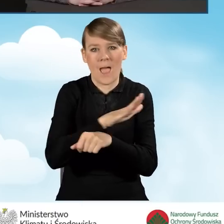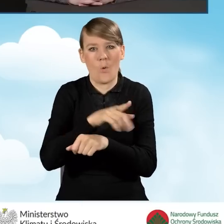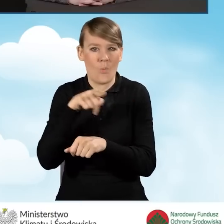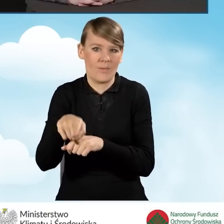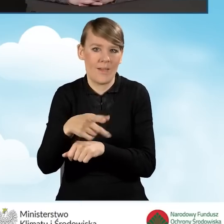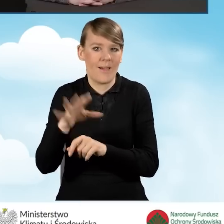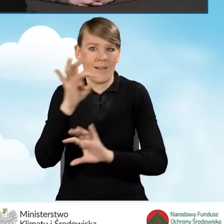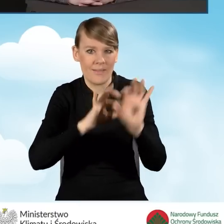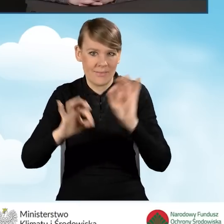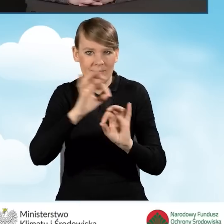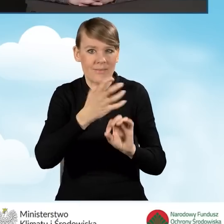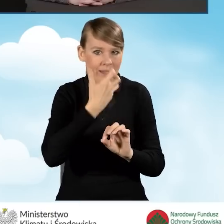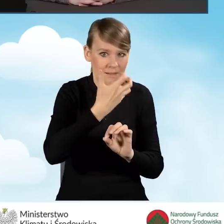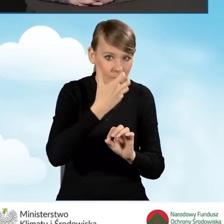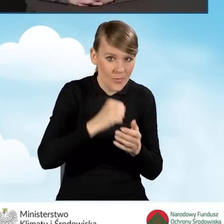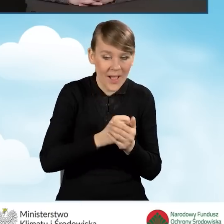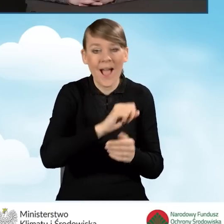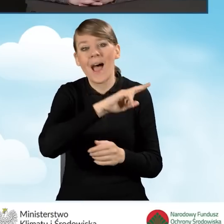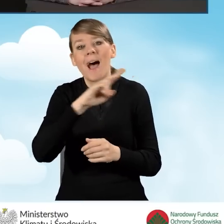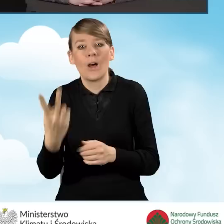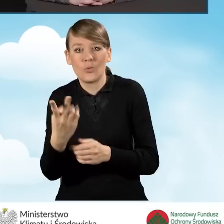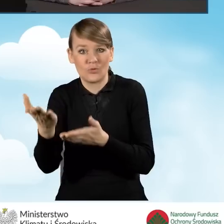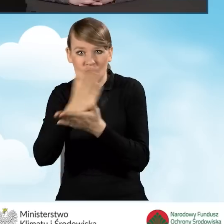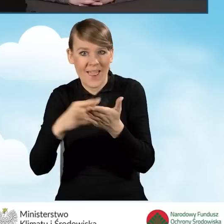W części drugiej, czyli podwyższony poziom dofinansowania to jest: